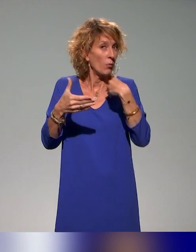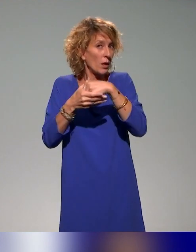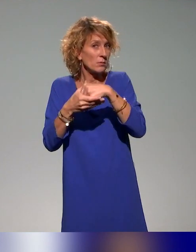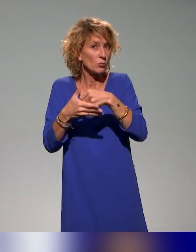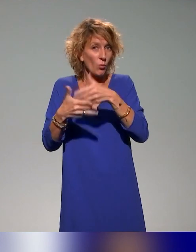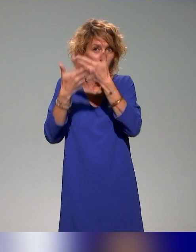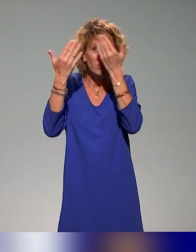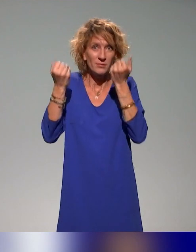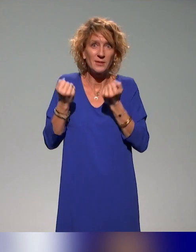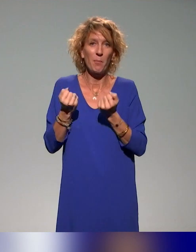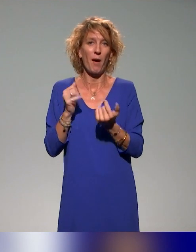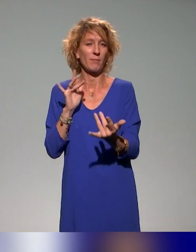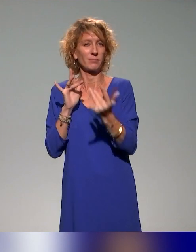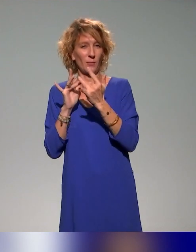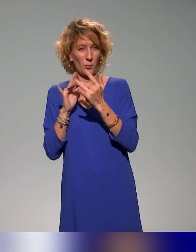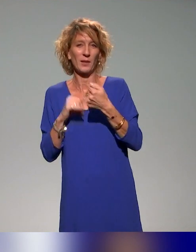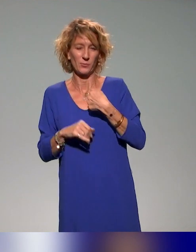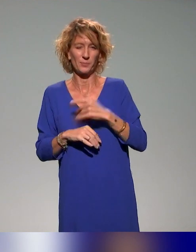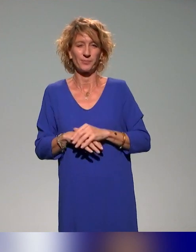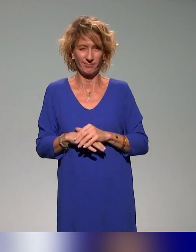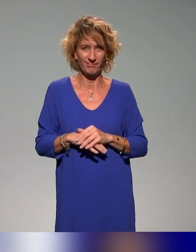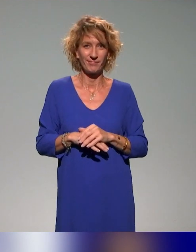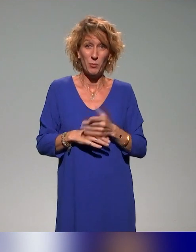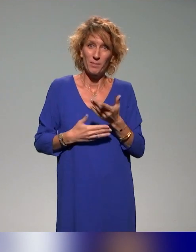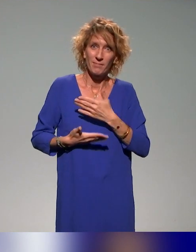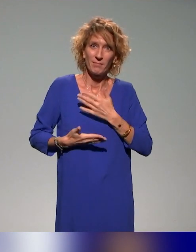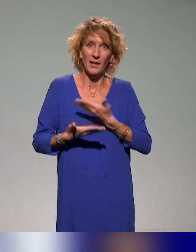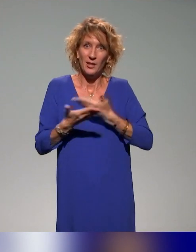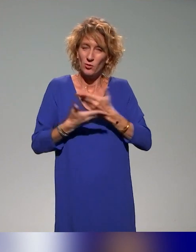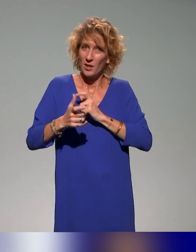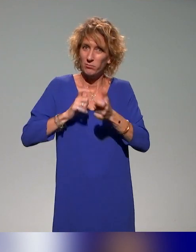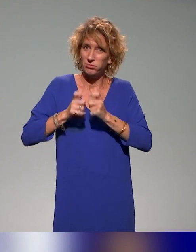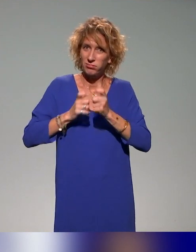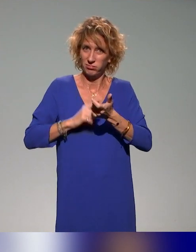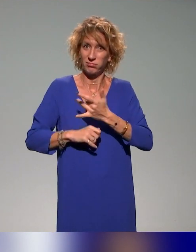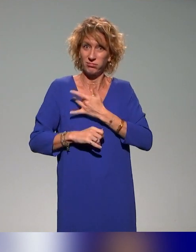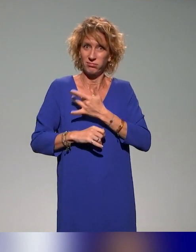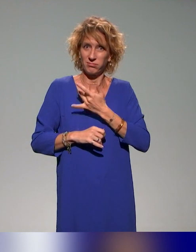on est toujours très intéressés de pouvoir échanger, interagir et contribuer à ces questions-là.